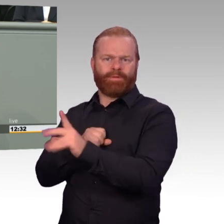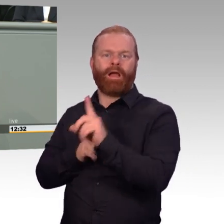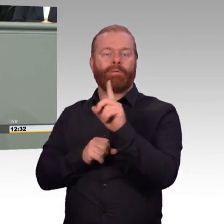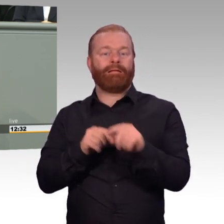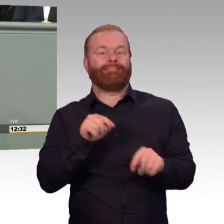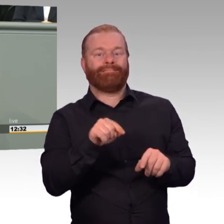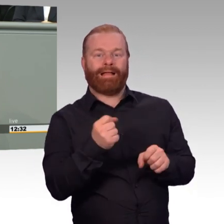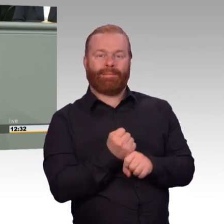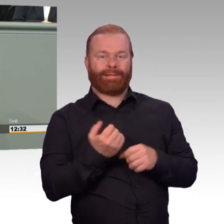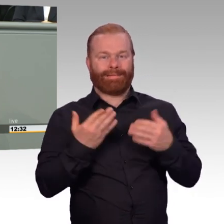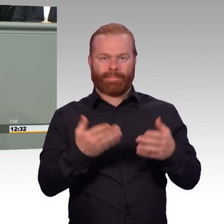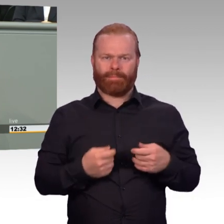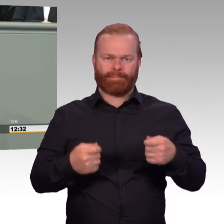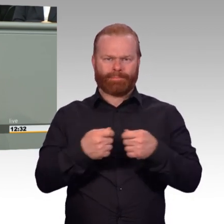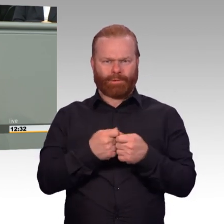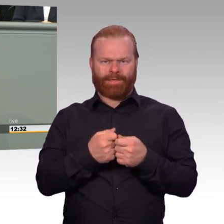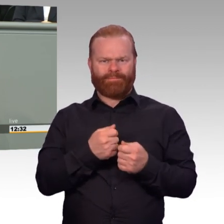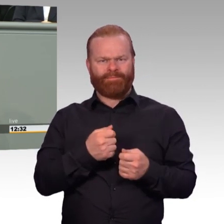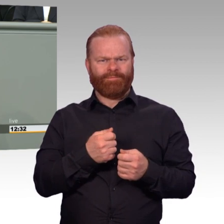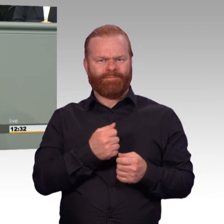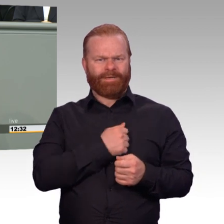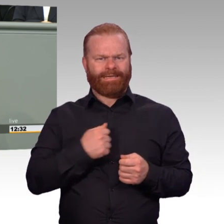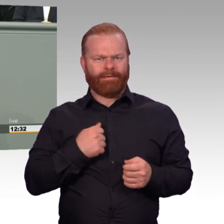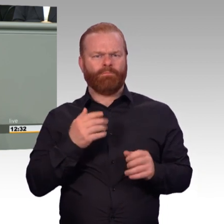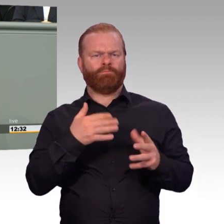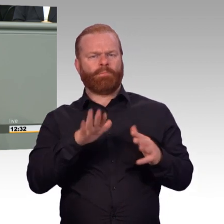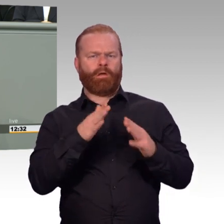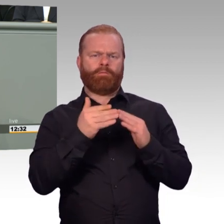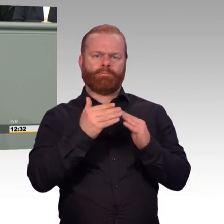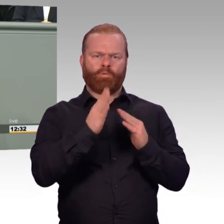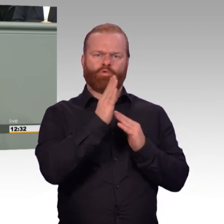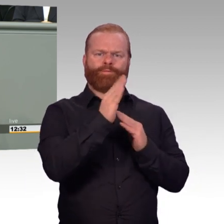Berufssoldat zu werden. Sie können damit ihre wichtigen Fähigkeiten